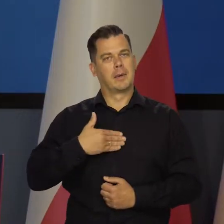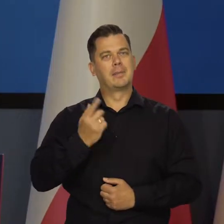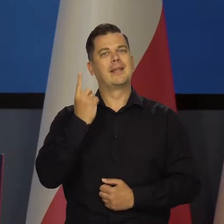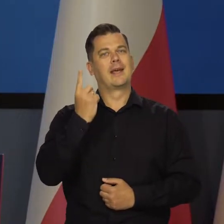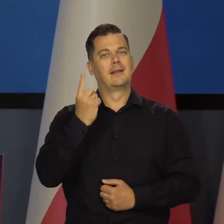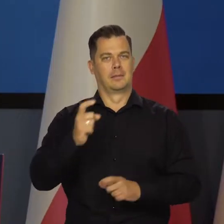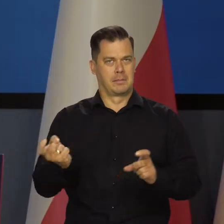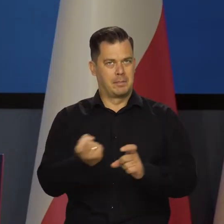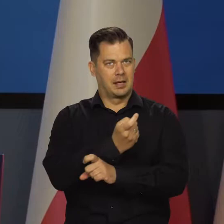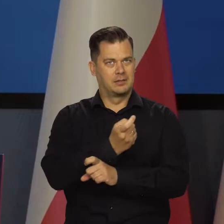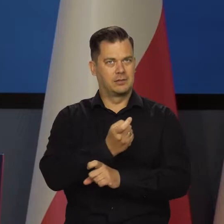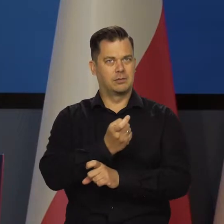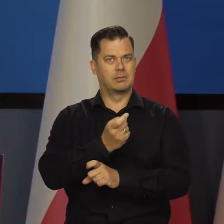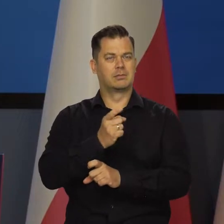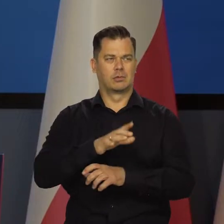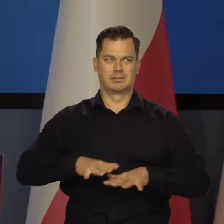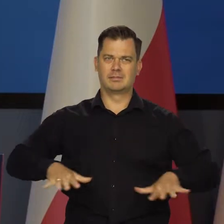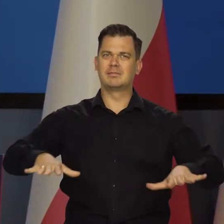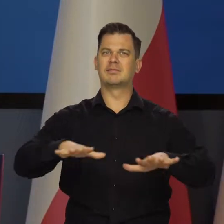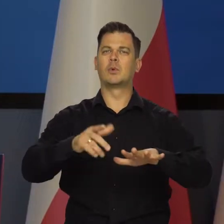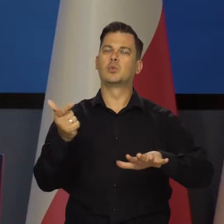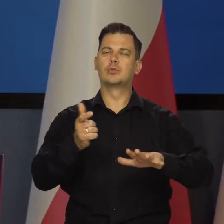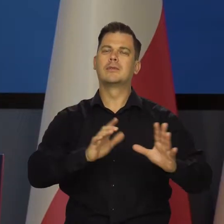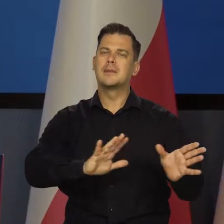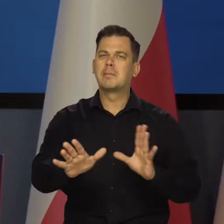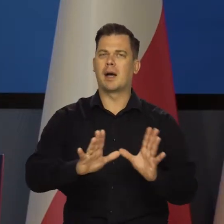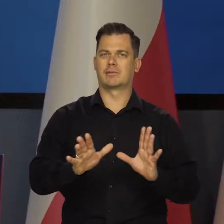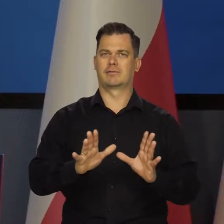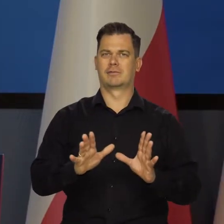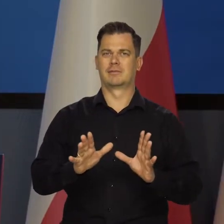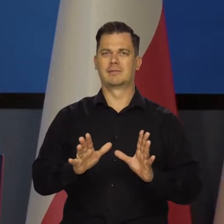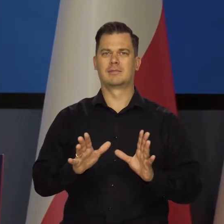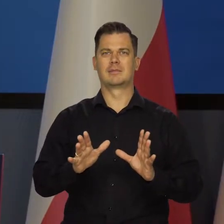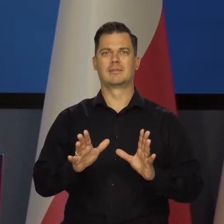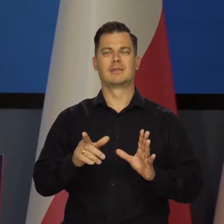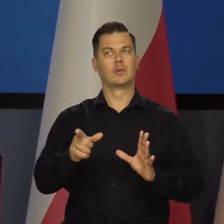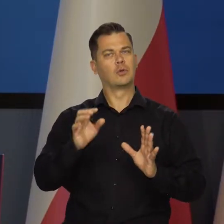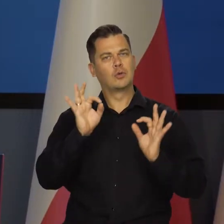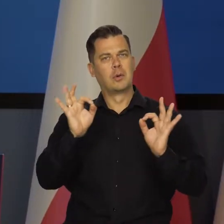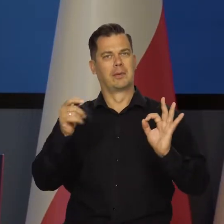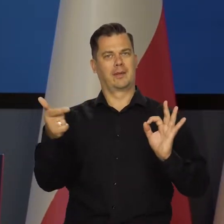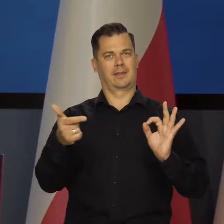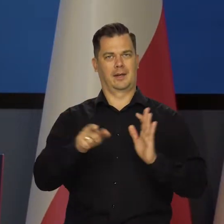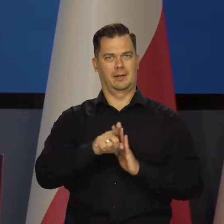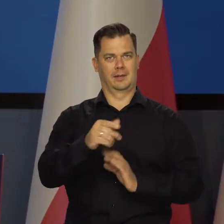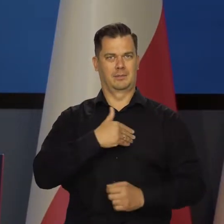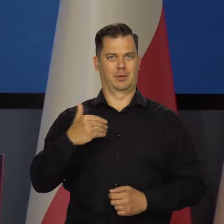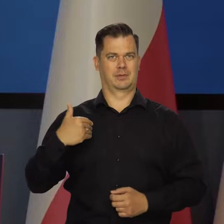Mamy jeden wspólny kraj, naszą ojczyznę Polskę i trzeba dbać o jej interes.